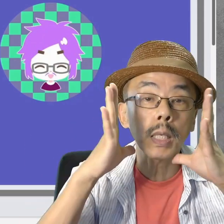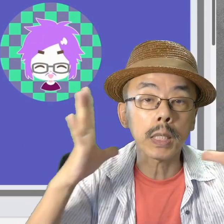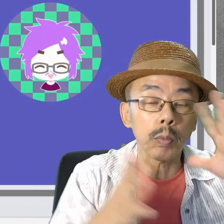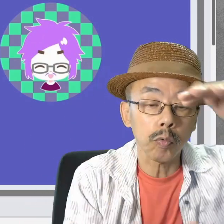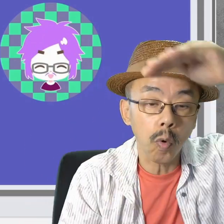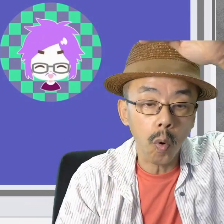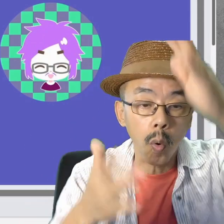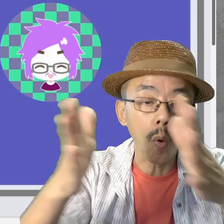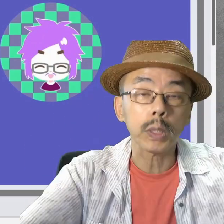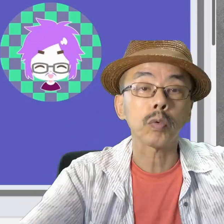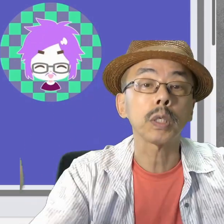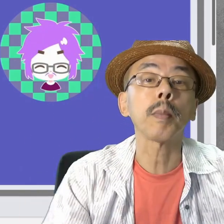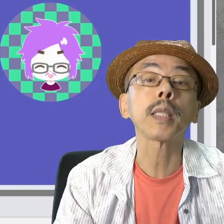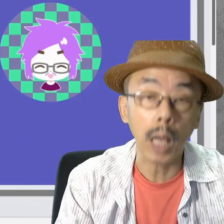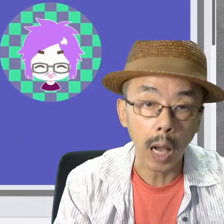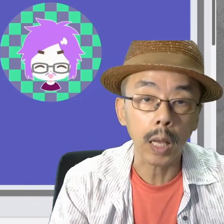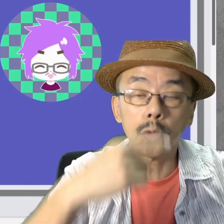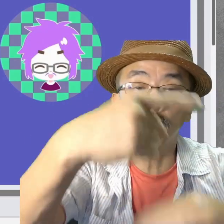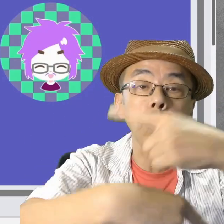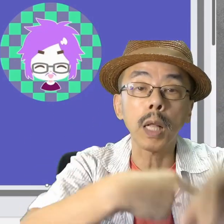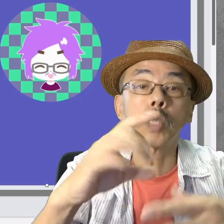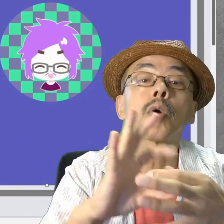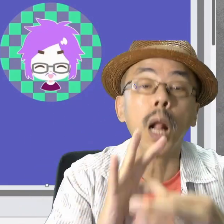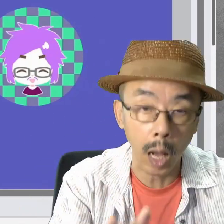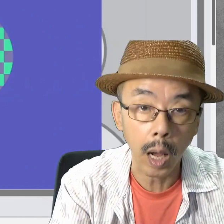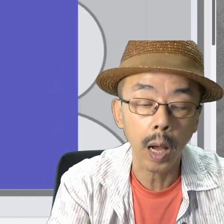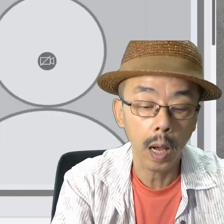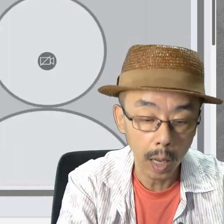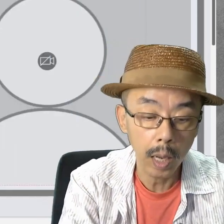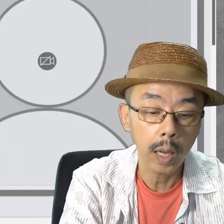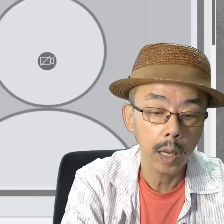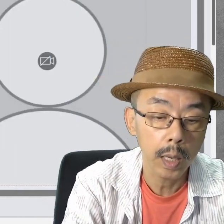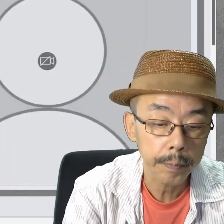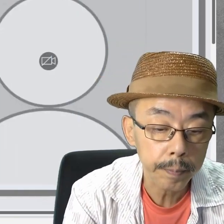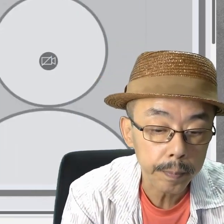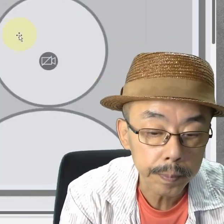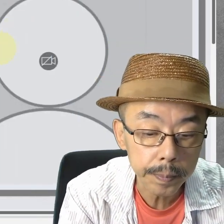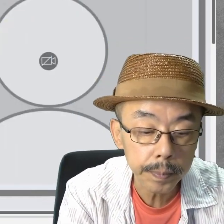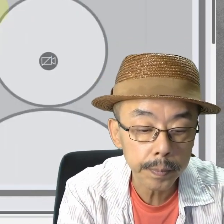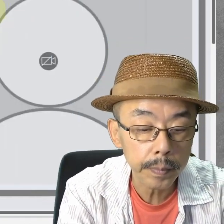Cameoは大きくしました。手話ですから。